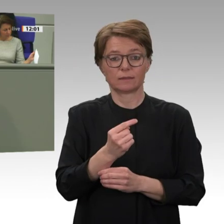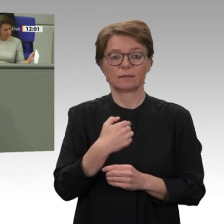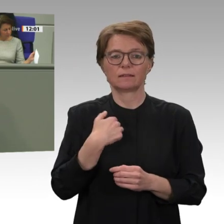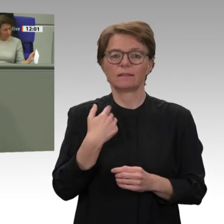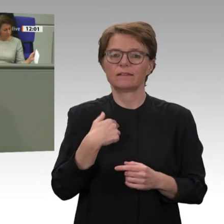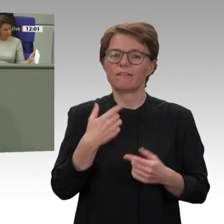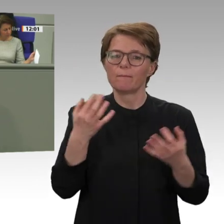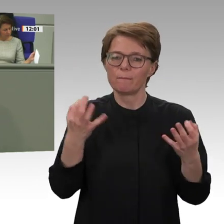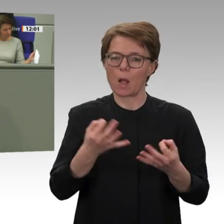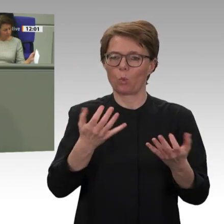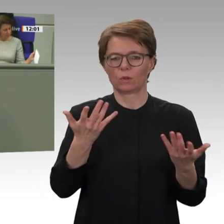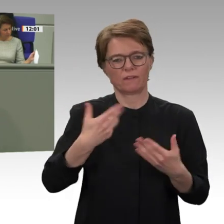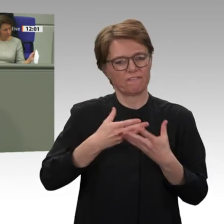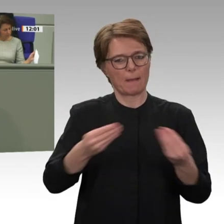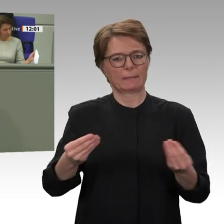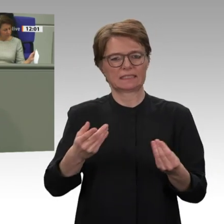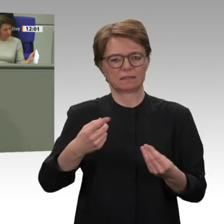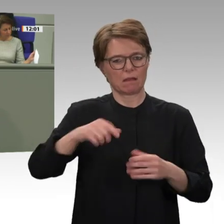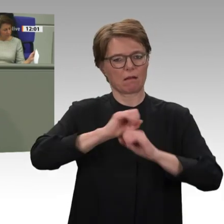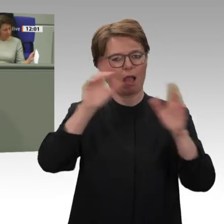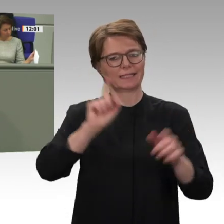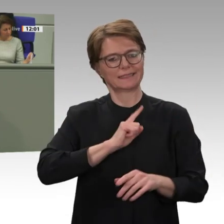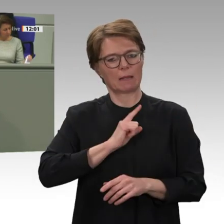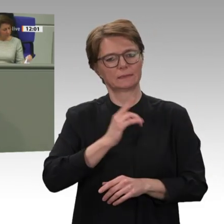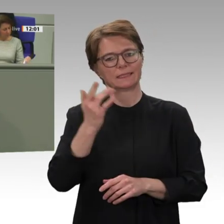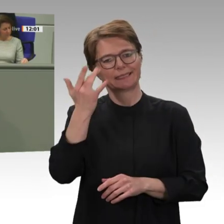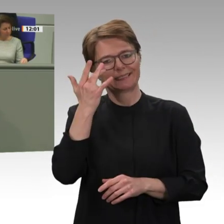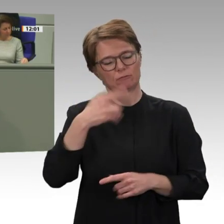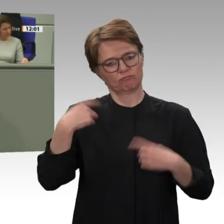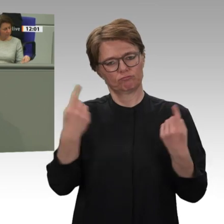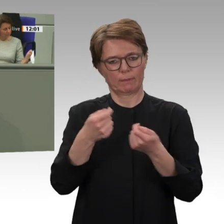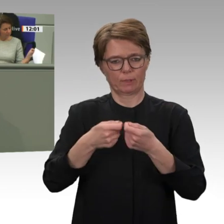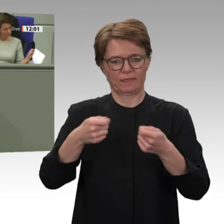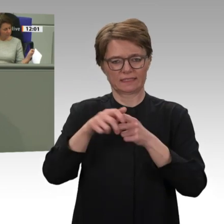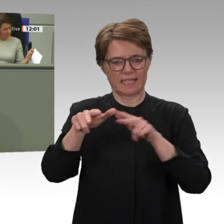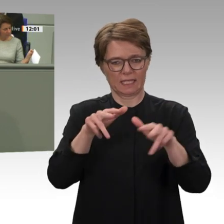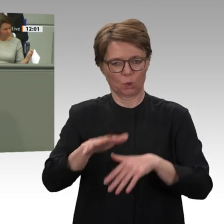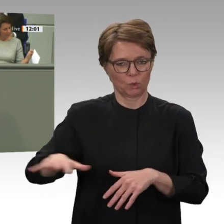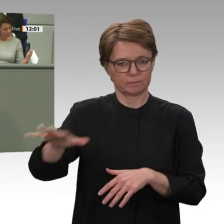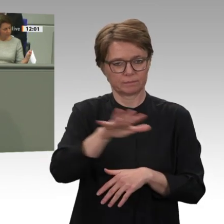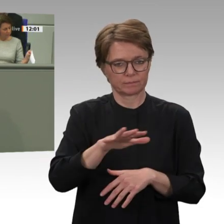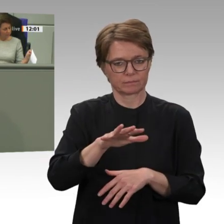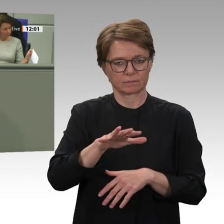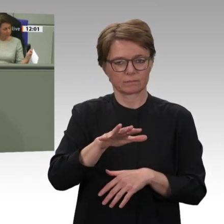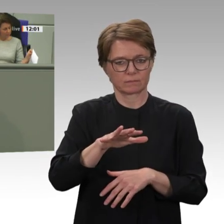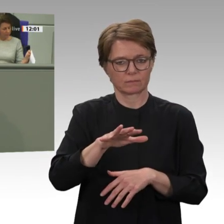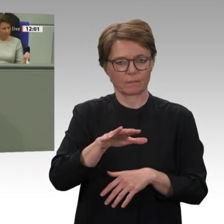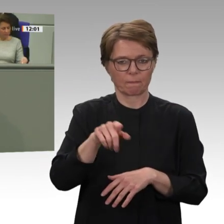immer die demokratischen Kräfte im Lande unterstützt, dann ist das, Herr Außenminister Maas, wirklich eine maßlose Übertreibung dessen, was